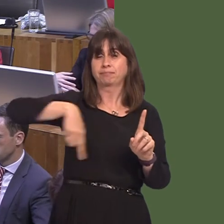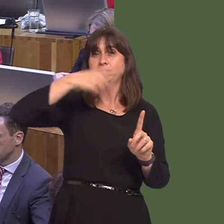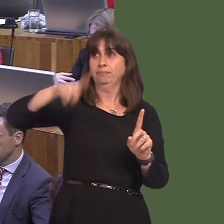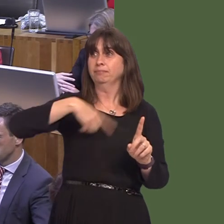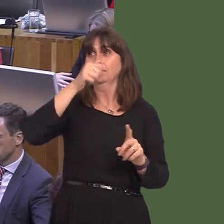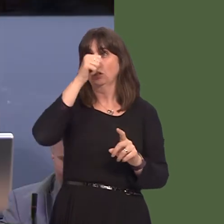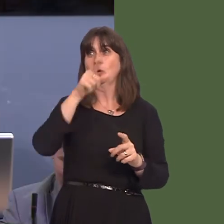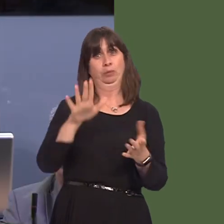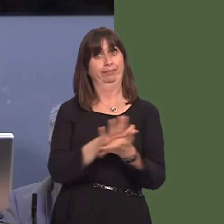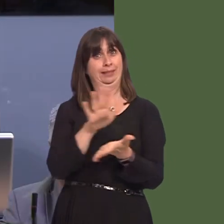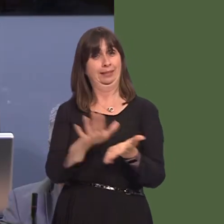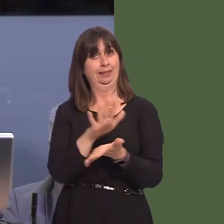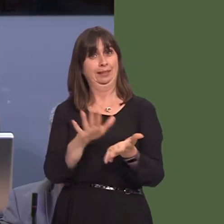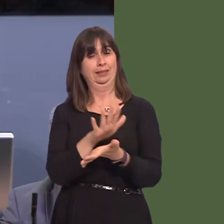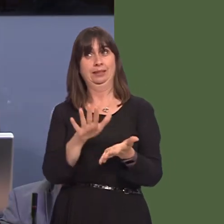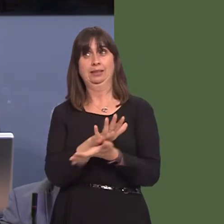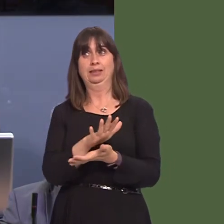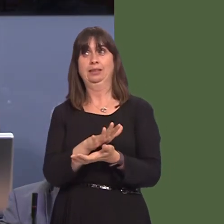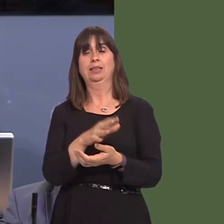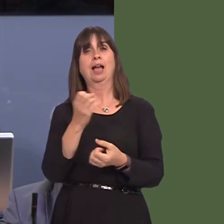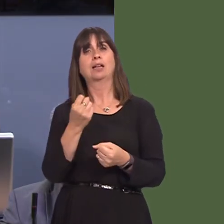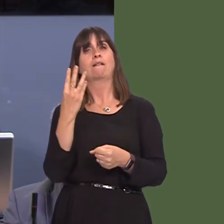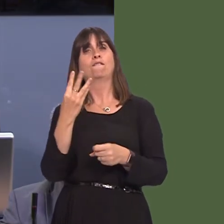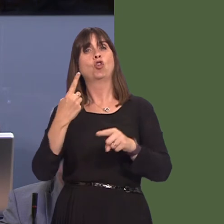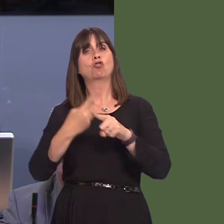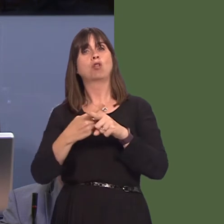welcomed. He will have had the Four Crosses bypass as well, and then, of course, once